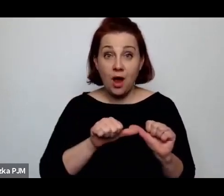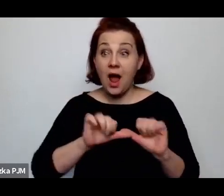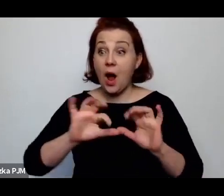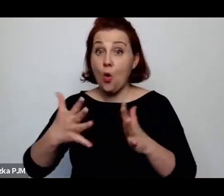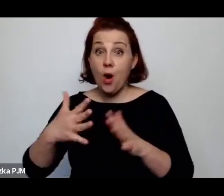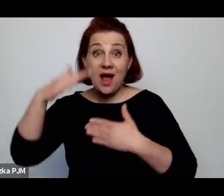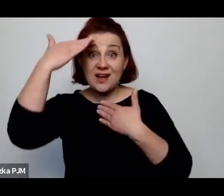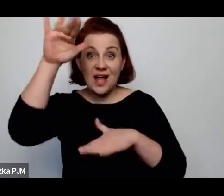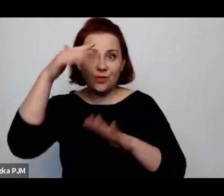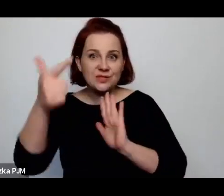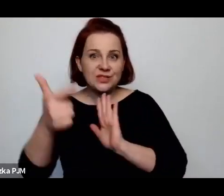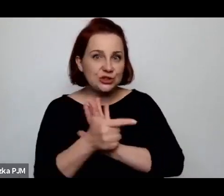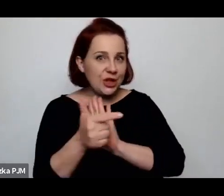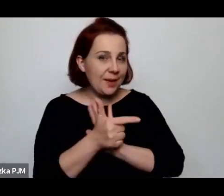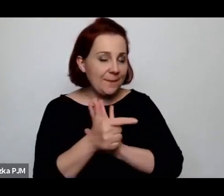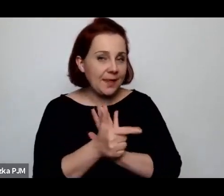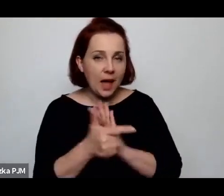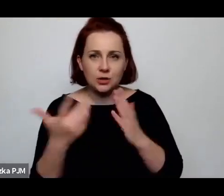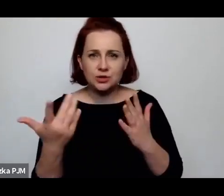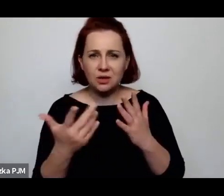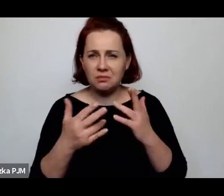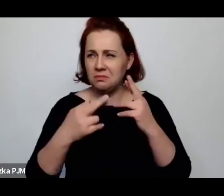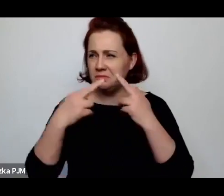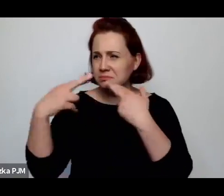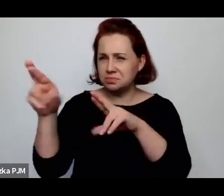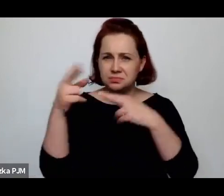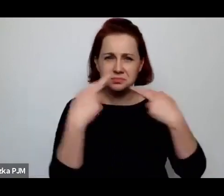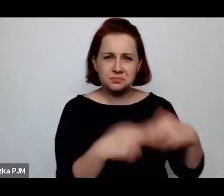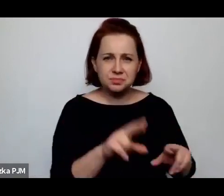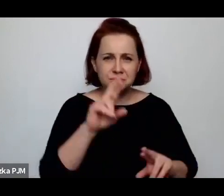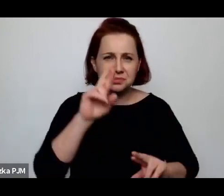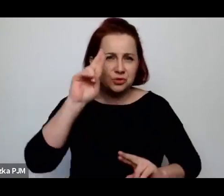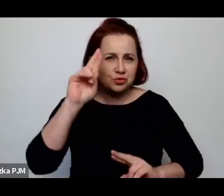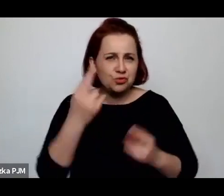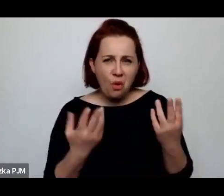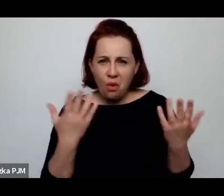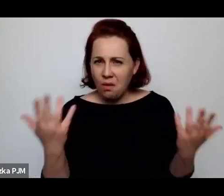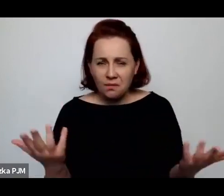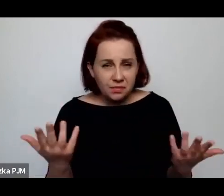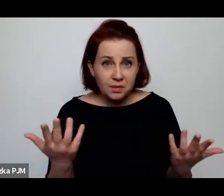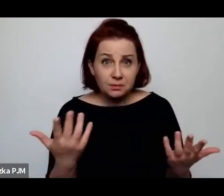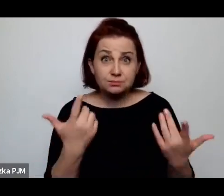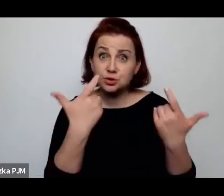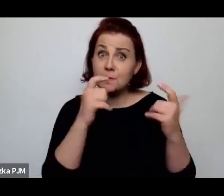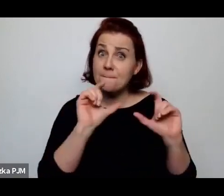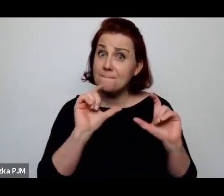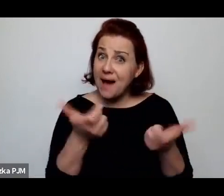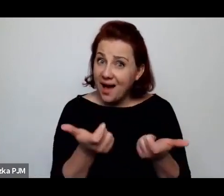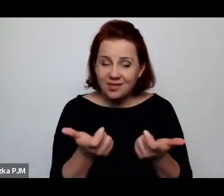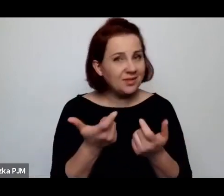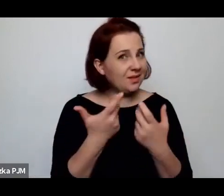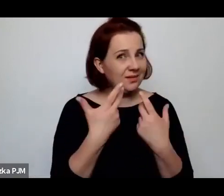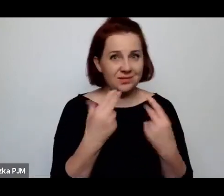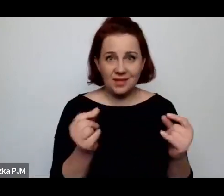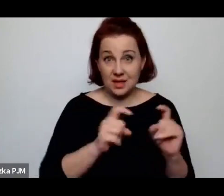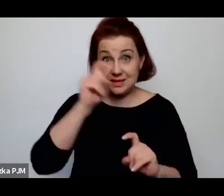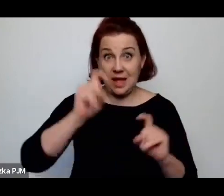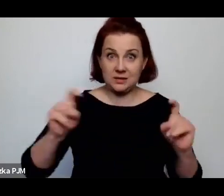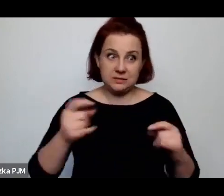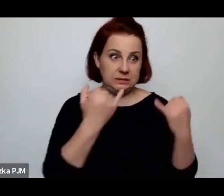Skąd ta różnica? To jest niezupełnie przypadkowa statystyka, bo to wyraźnie widać